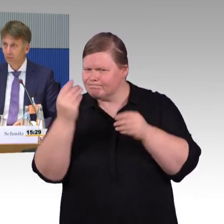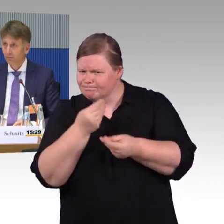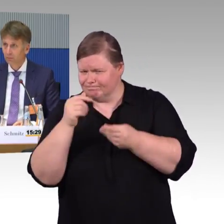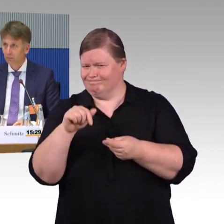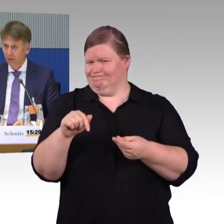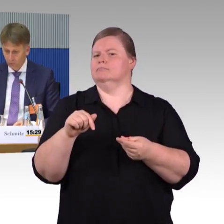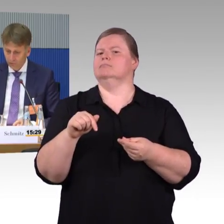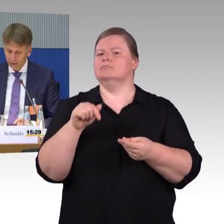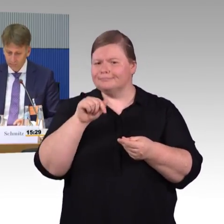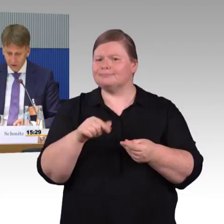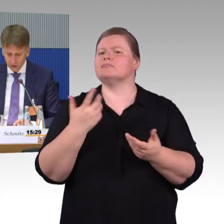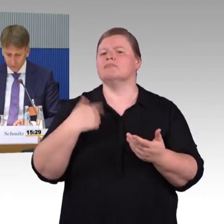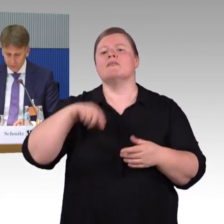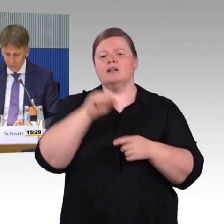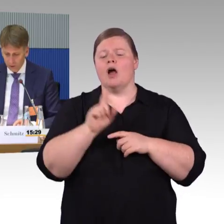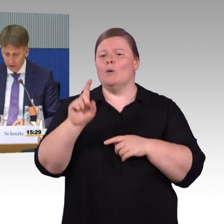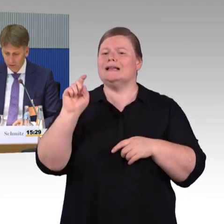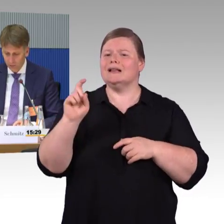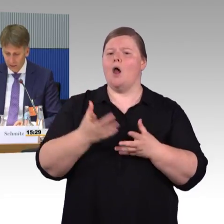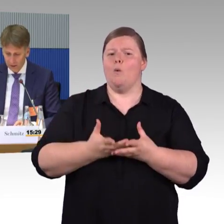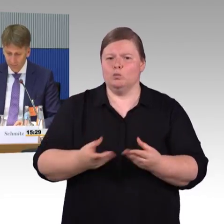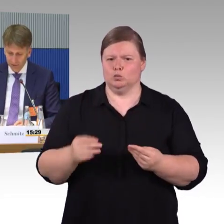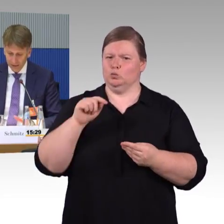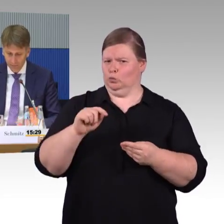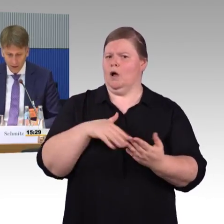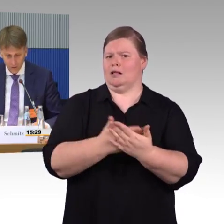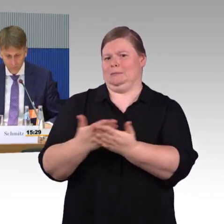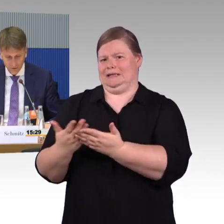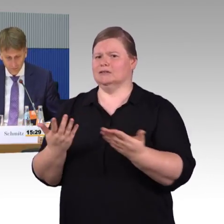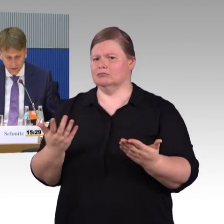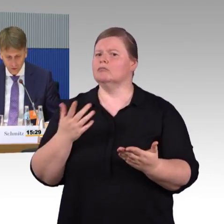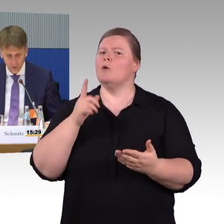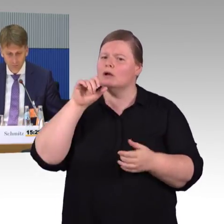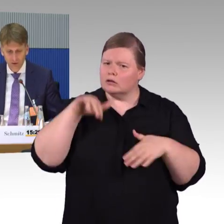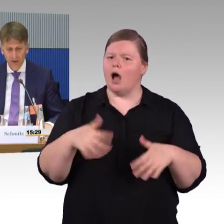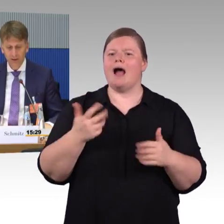Die zweite Frage, die an mich gestellt wurde, vom Herrn Burkert, zum Thema, wie gehen wir auch mit Menschen um,